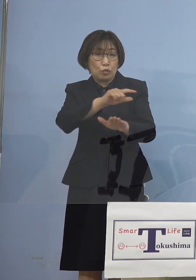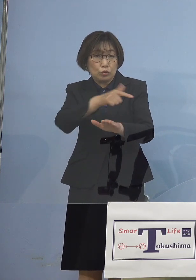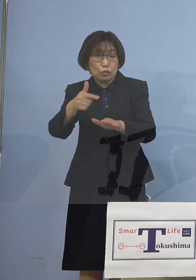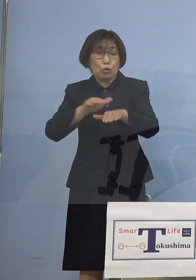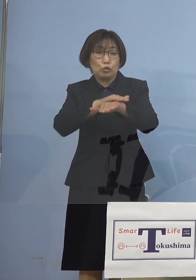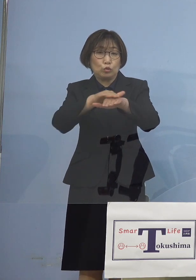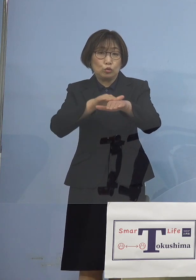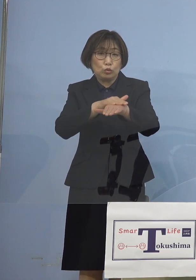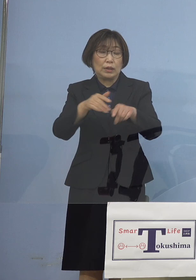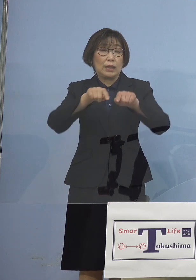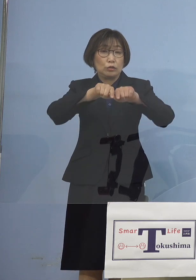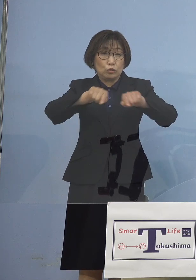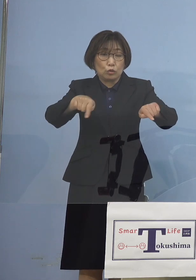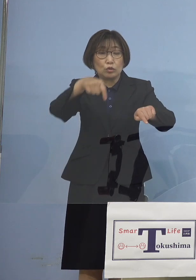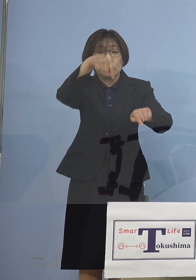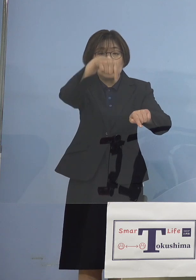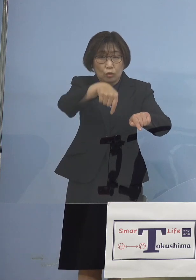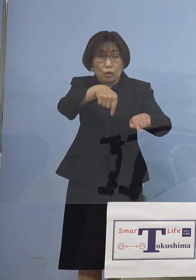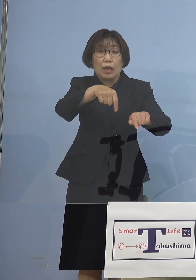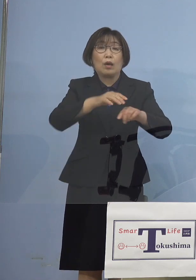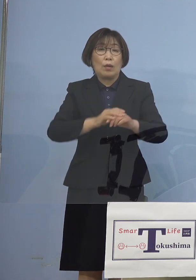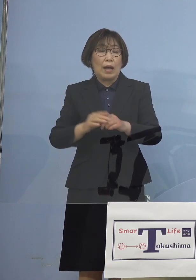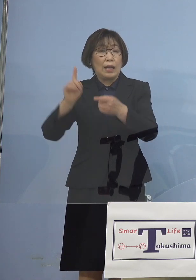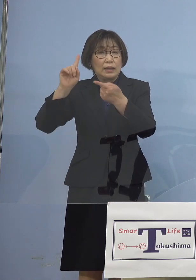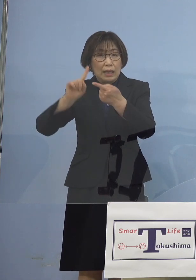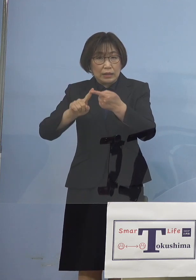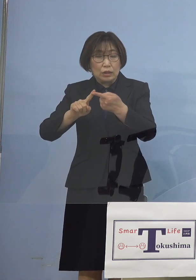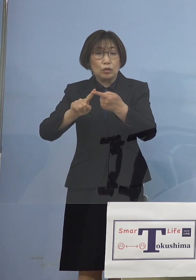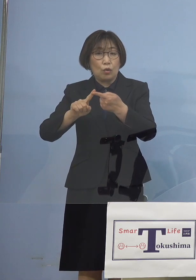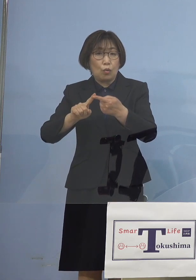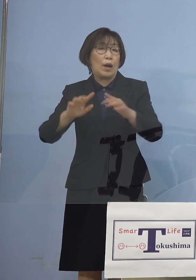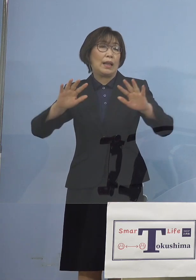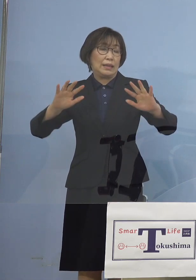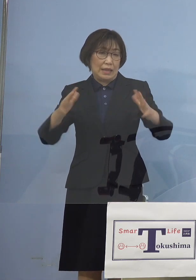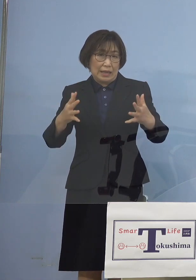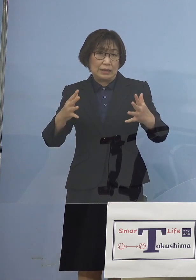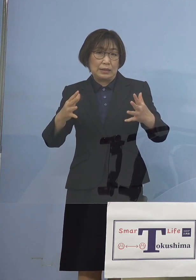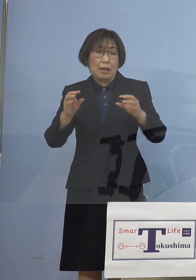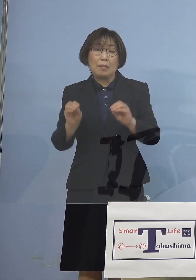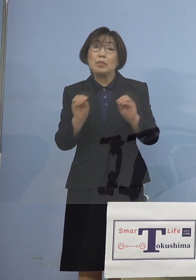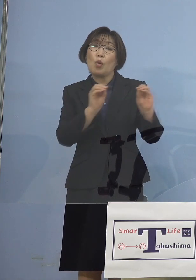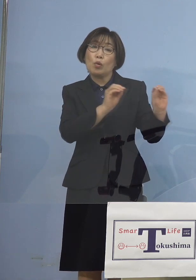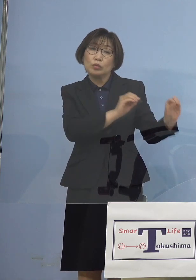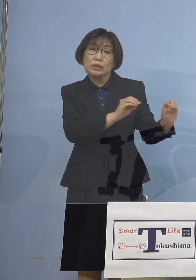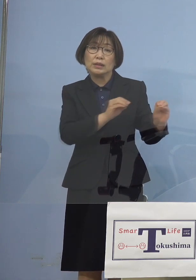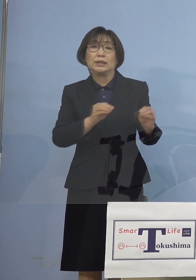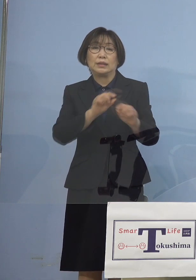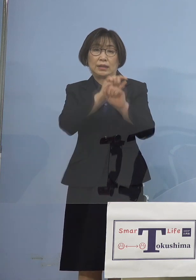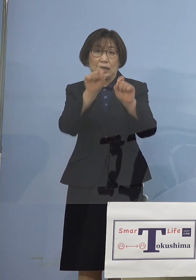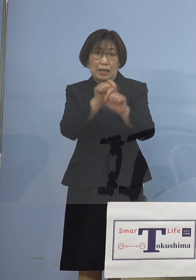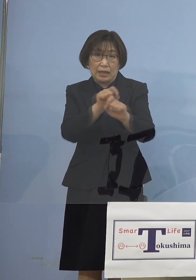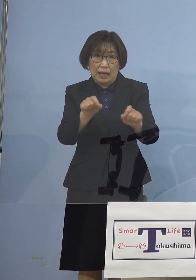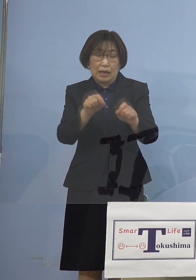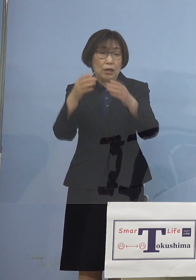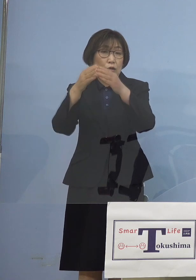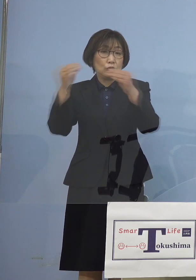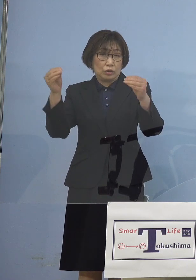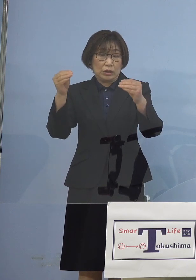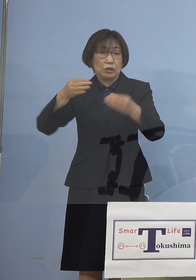これが今回適用見送り となったわけではありますが 国の評価これは アドバイザリーボードの皆さん方が